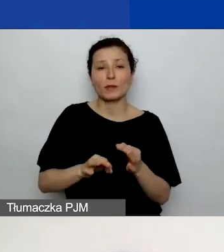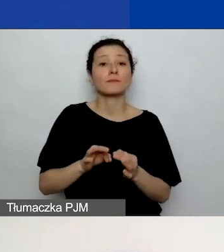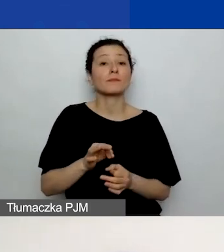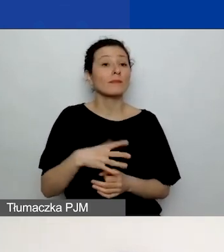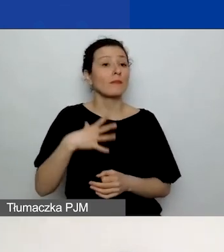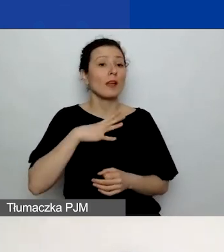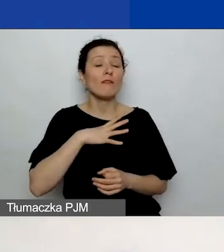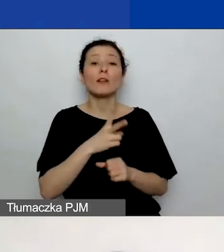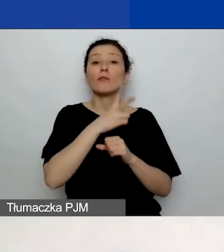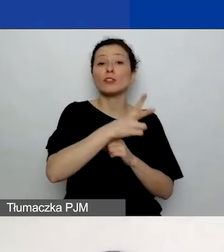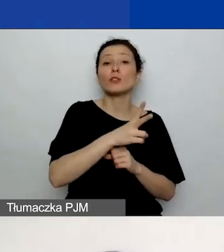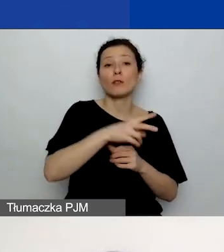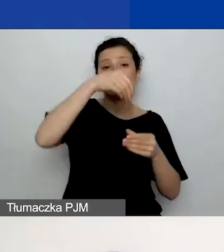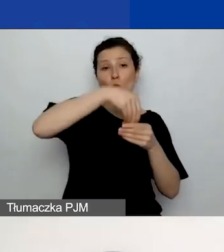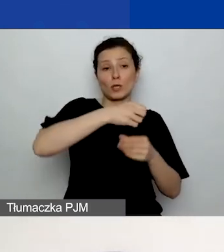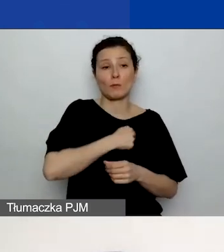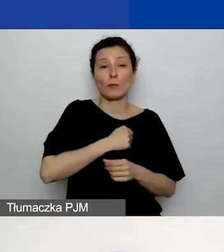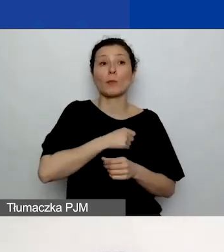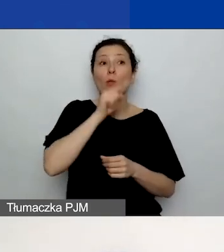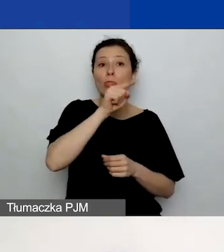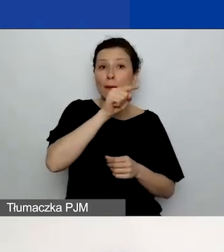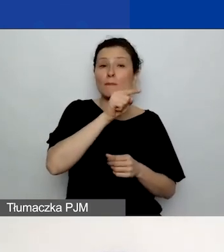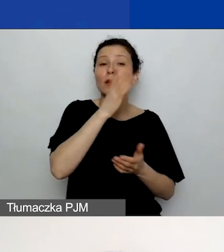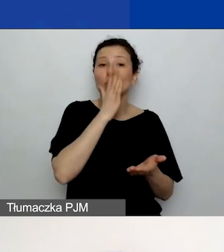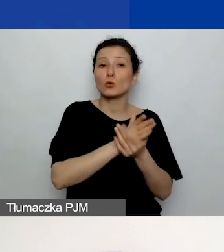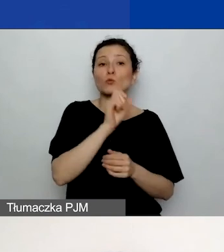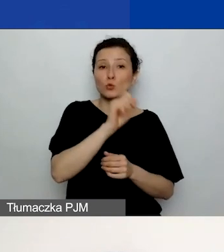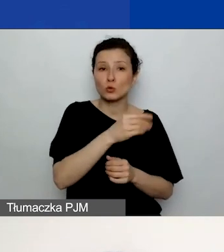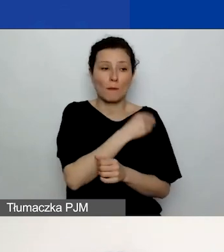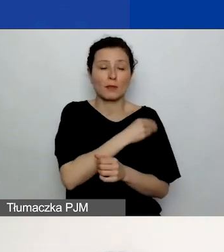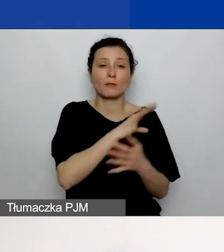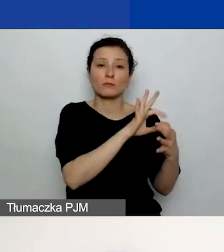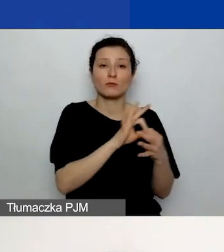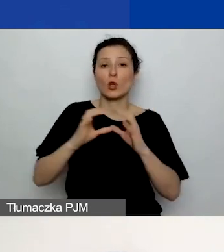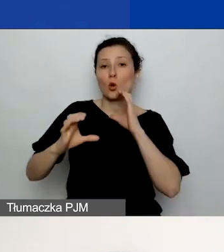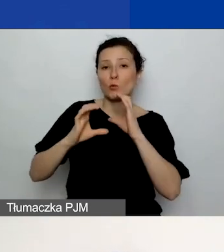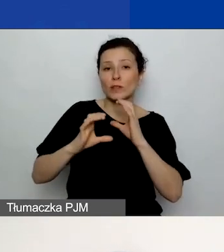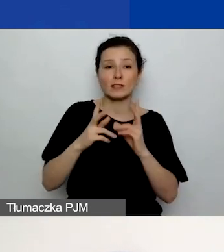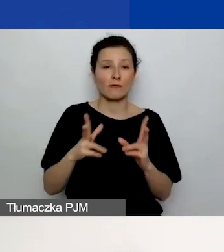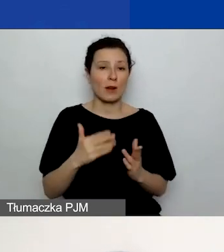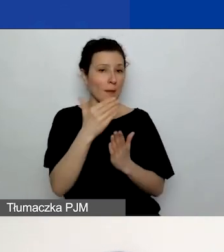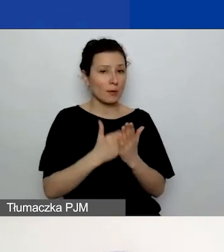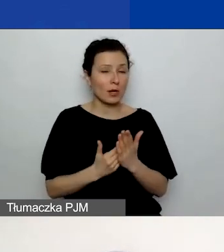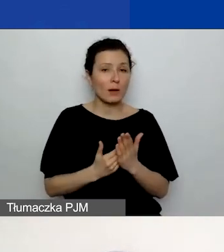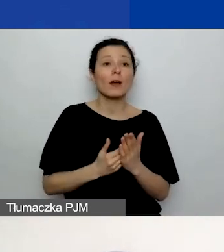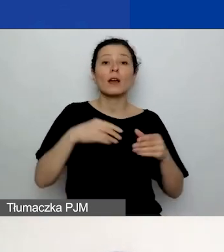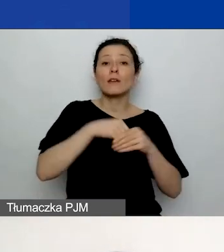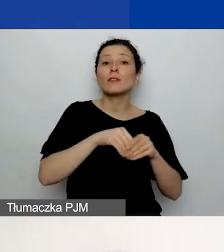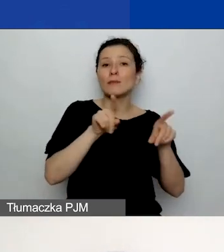ponieważ już tam znajdują się materiały dotyczące komunikacji w programie i tam również omawiany jest ten plan komunikacji.